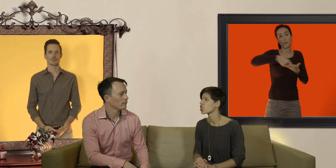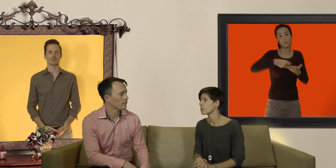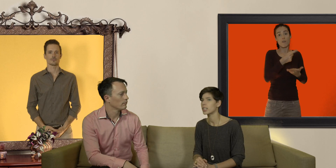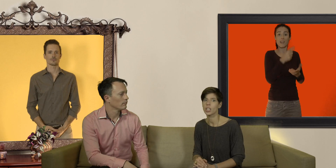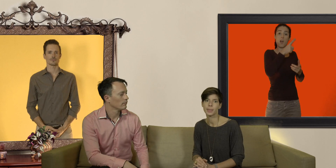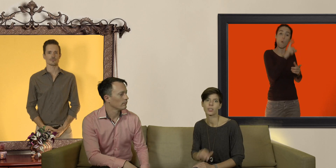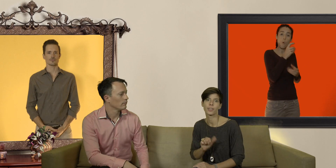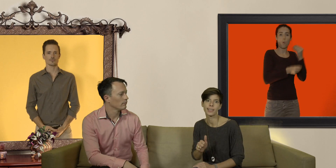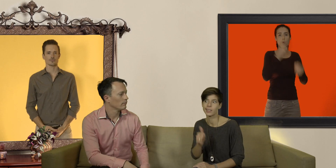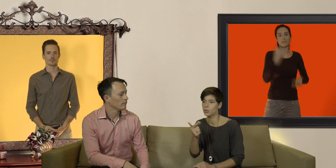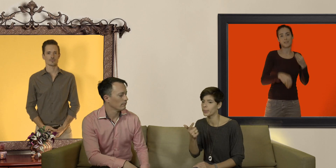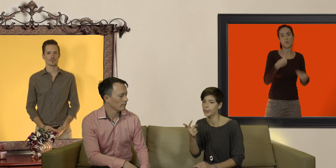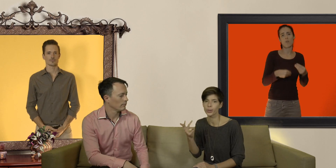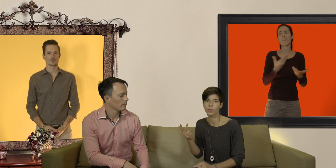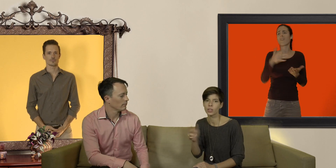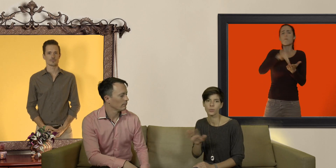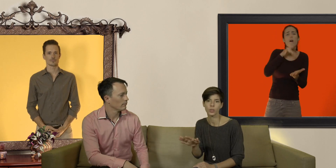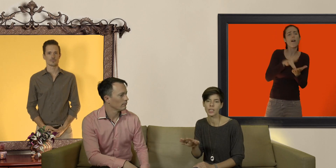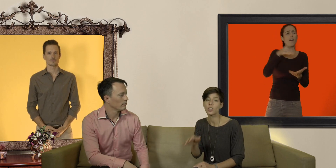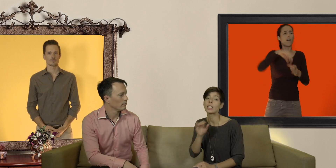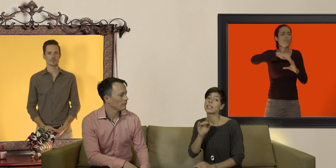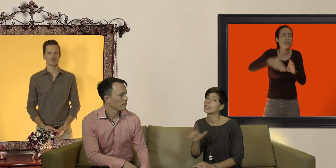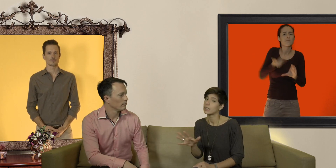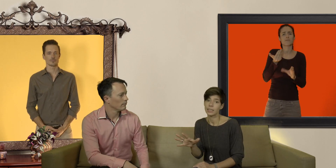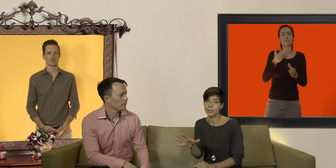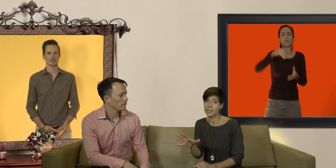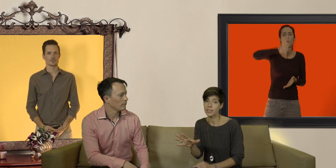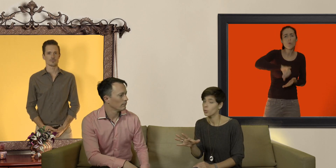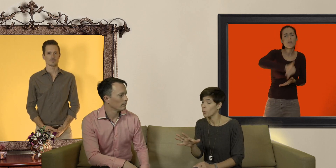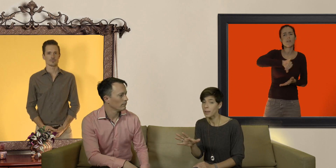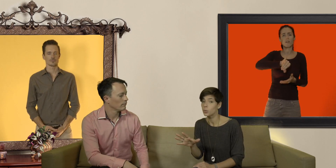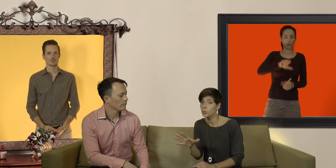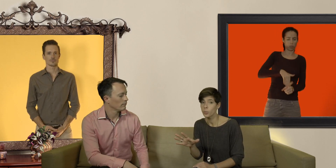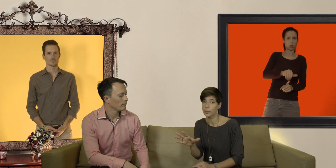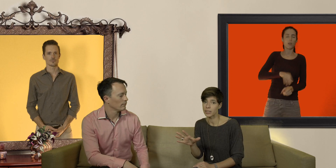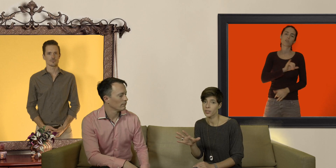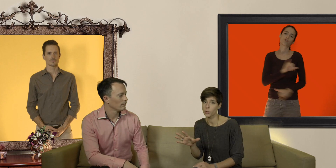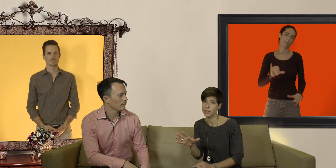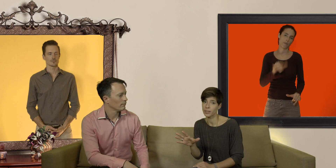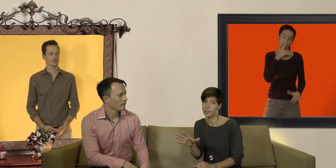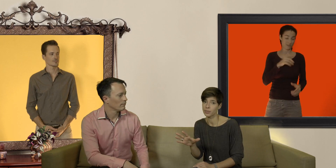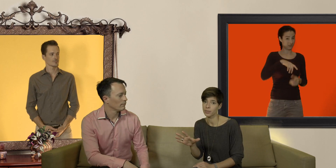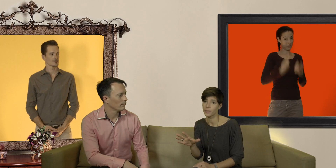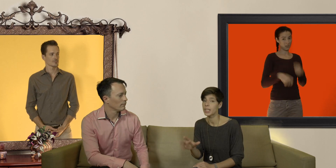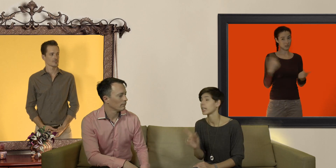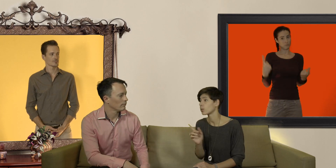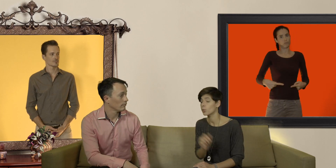jamais jamais de vaseline, de beurre, d'huile d'olive ou que sais-je... les matières grasses ne sont pas du tout bon ménage avec le préservatif et attention